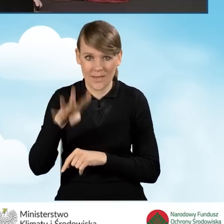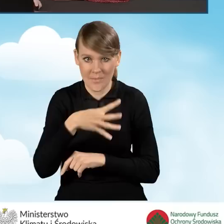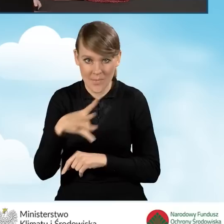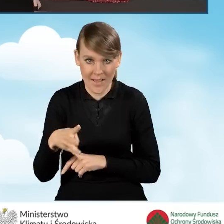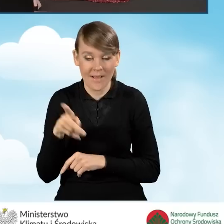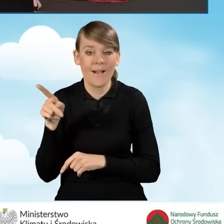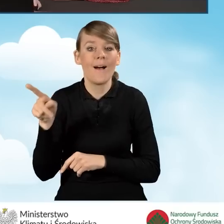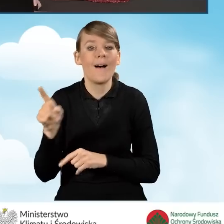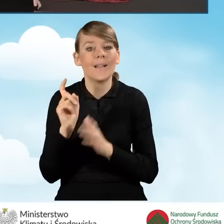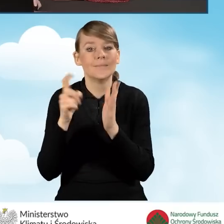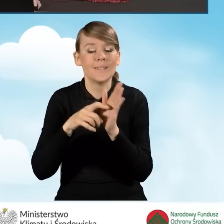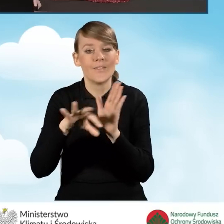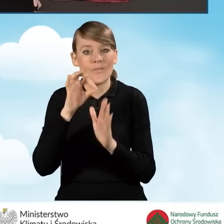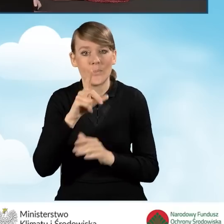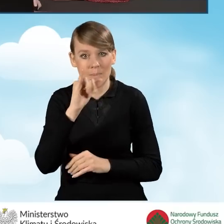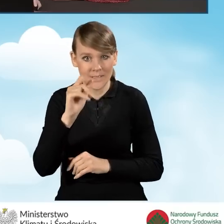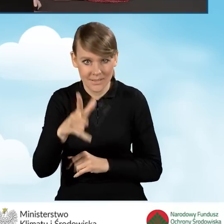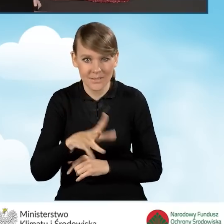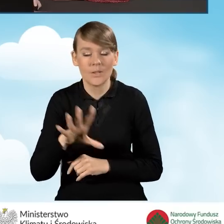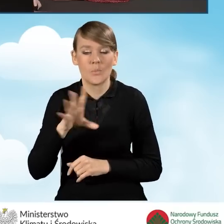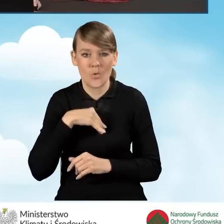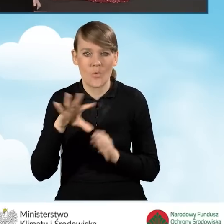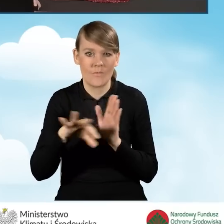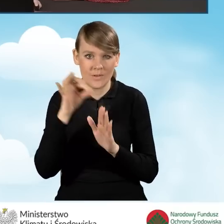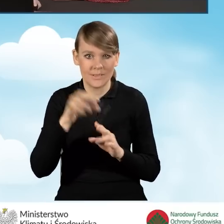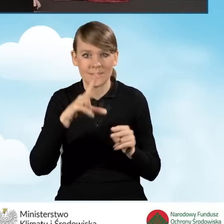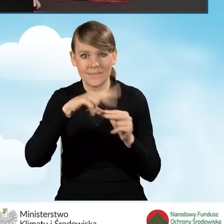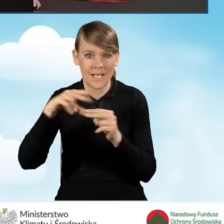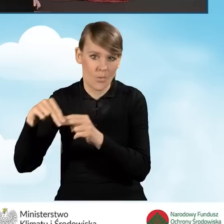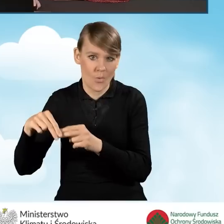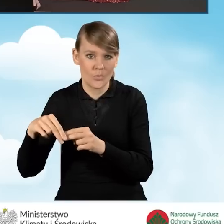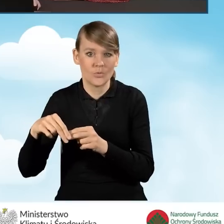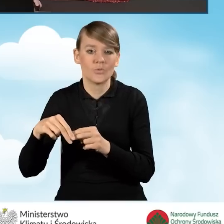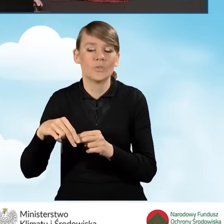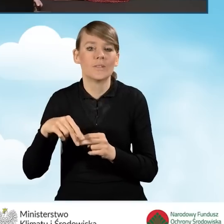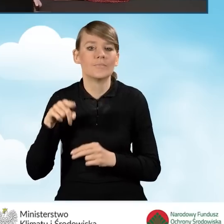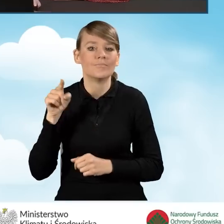Klikając przycisk wybierz plik możemy wybrać załączniki z naszego folderu,